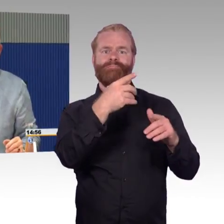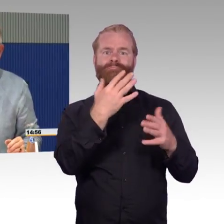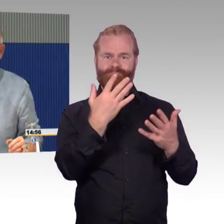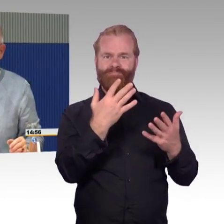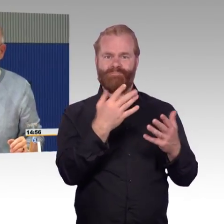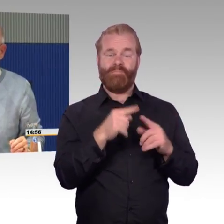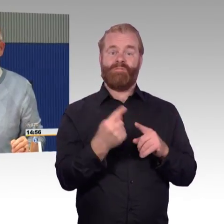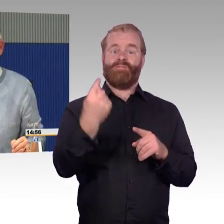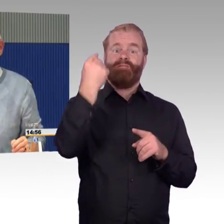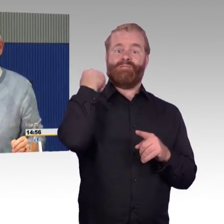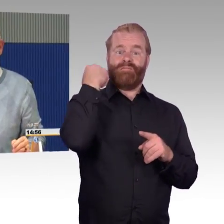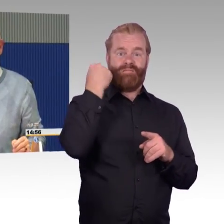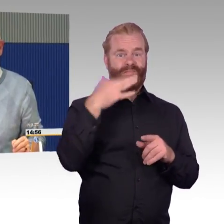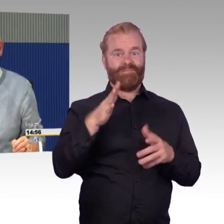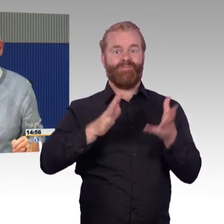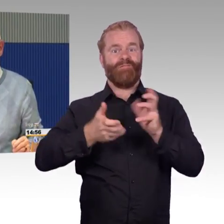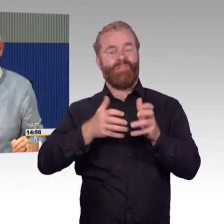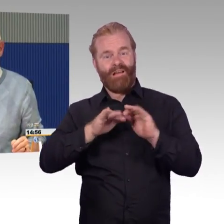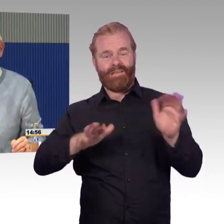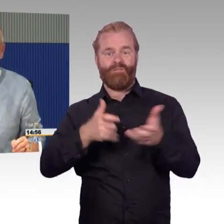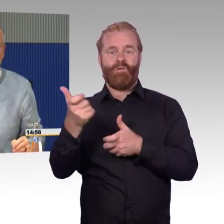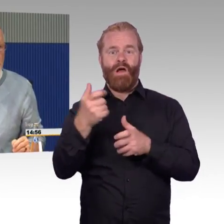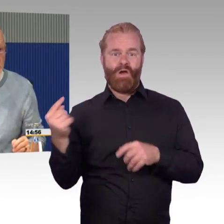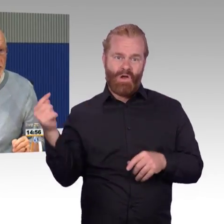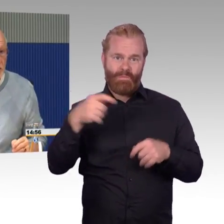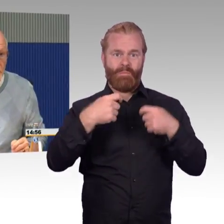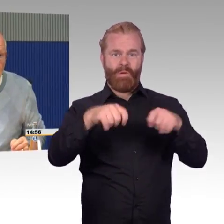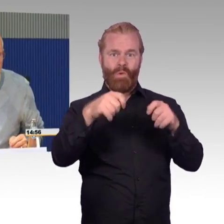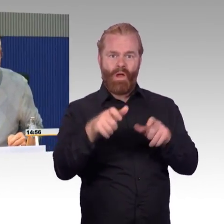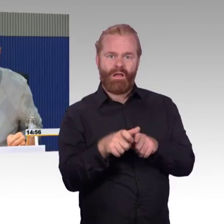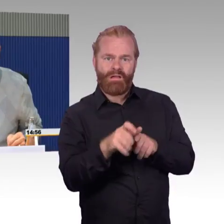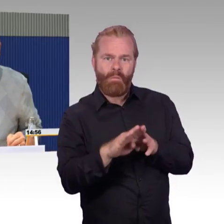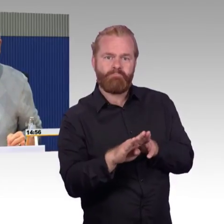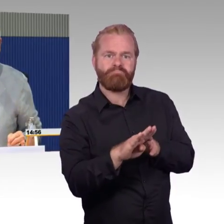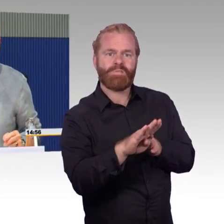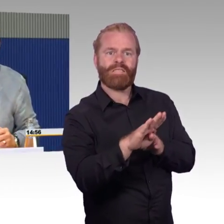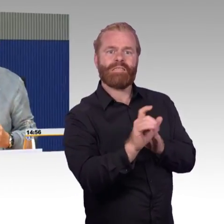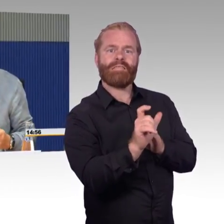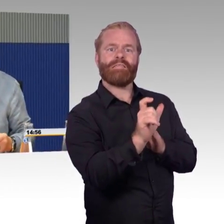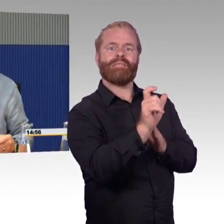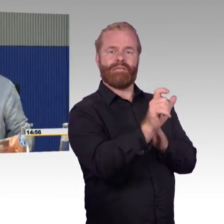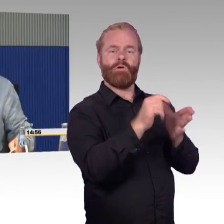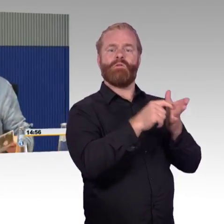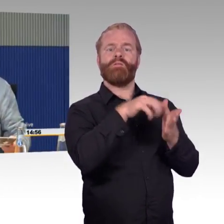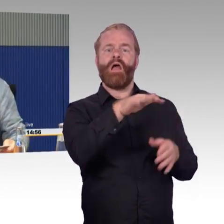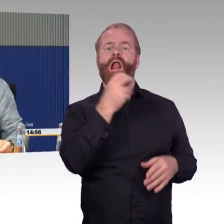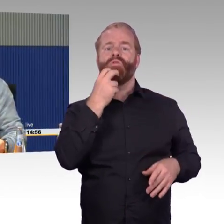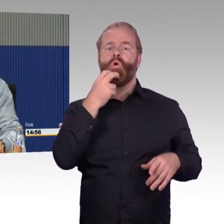und konnten den umsetzen. Drei Stunden hat das gedauert. Das sind Erfahrungen, die kann ich einfach nicht mehr schildern